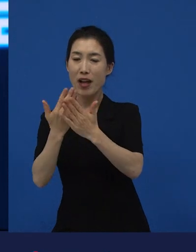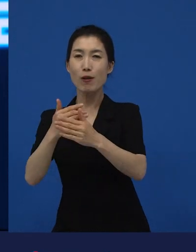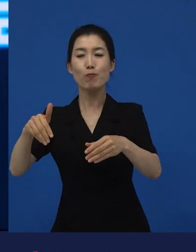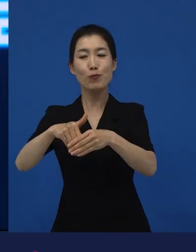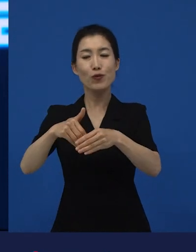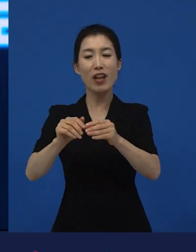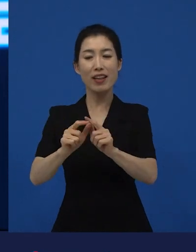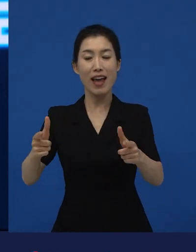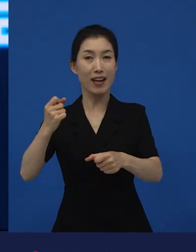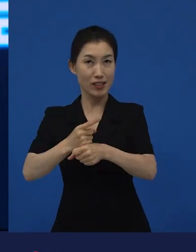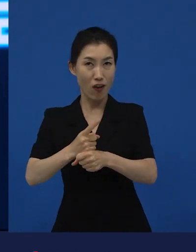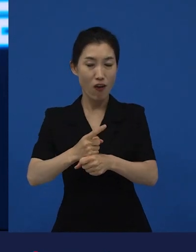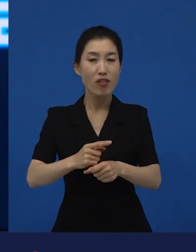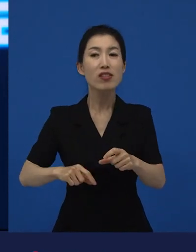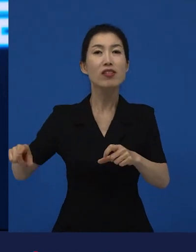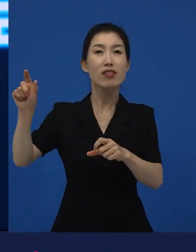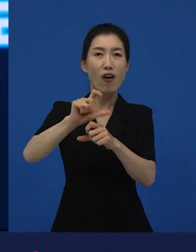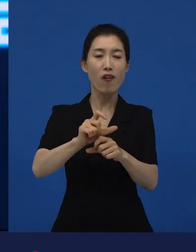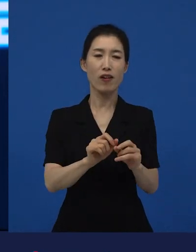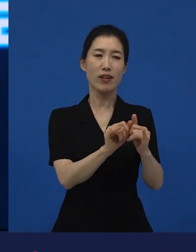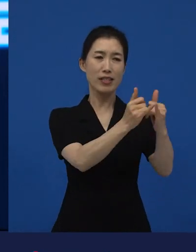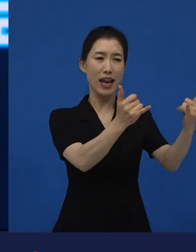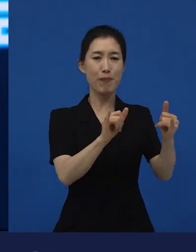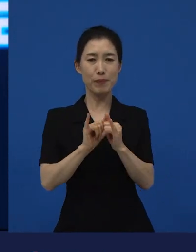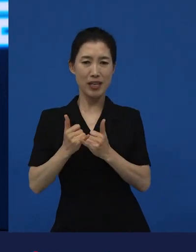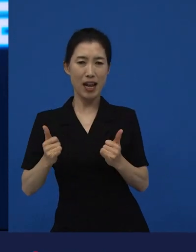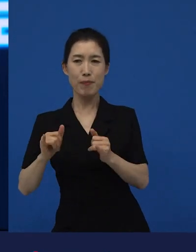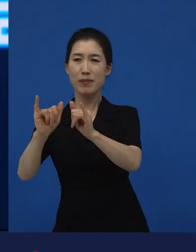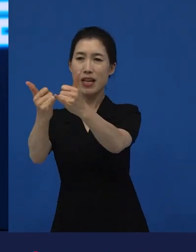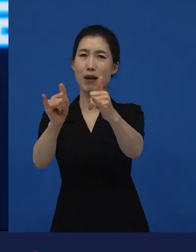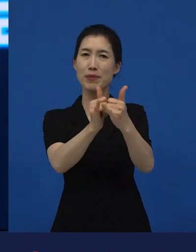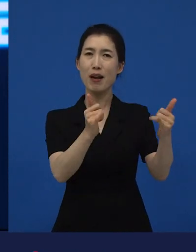사람들과 사람들 사이에 혐오에 대한 문제에 대해서도